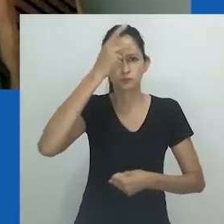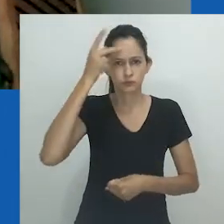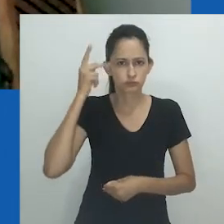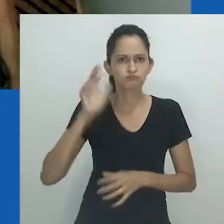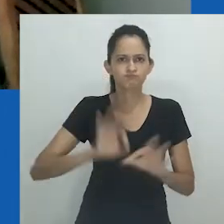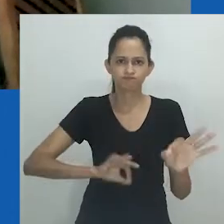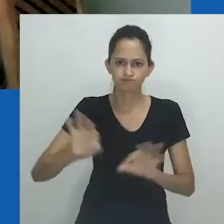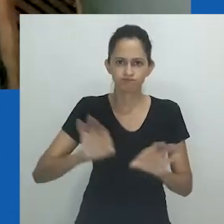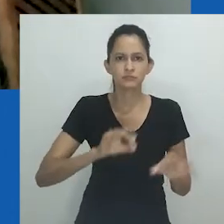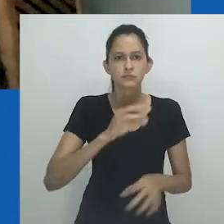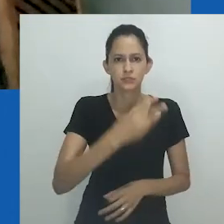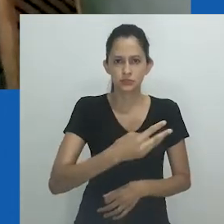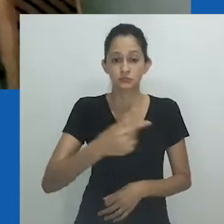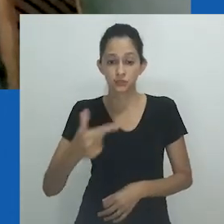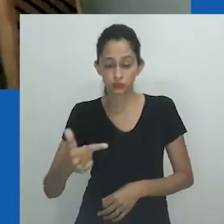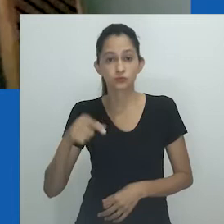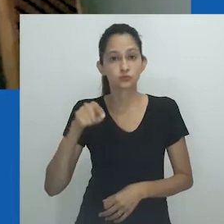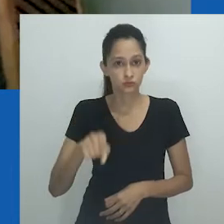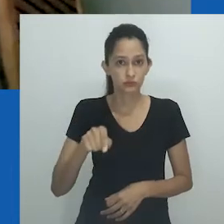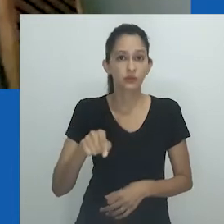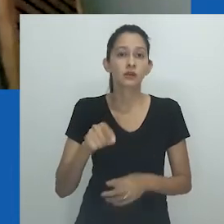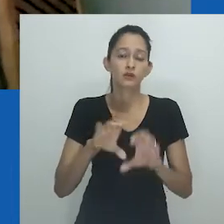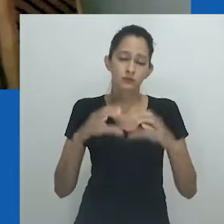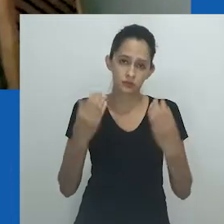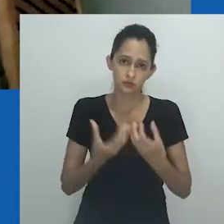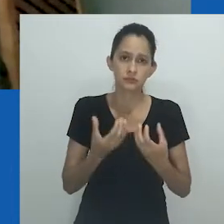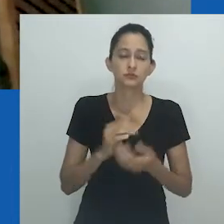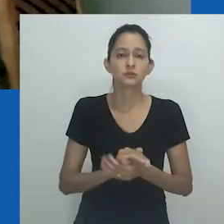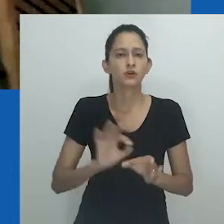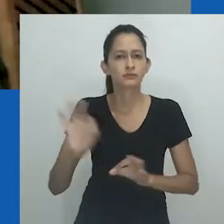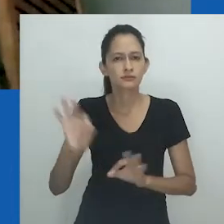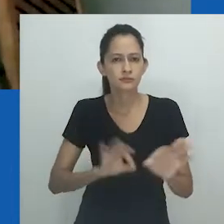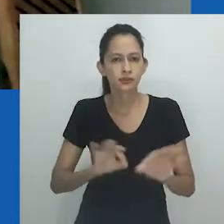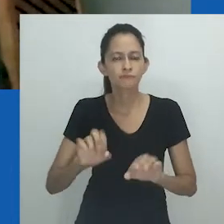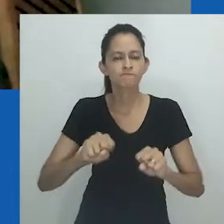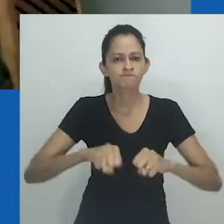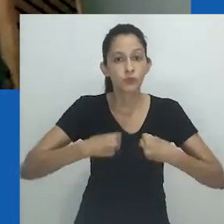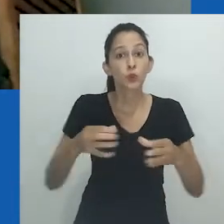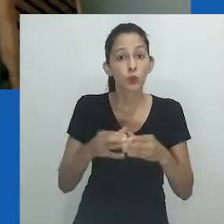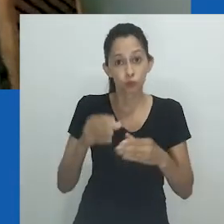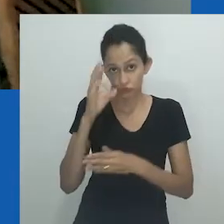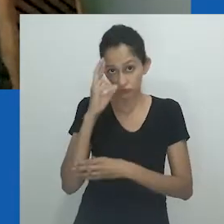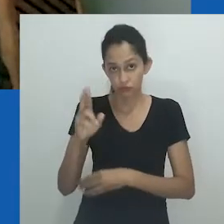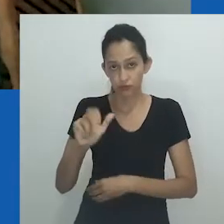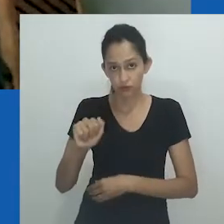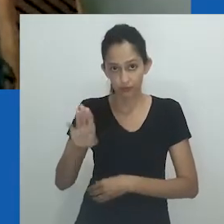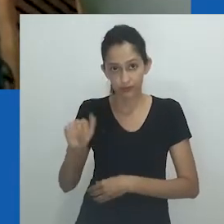da Comissão de Organização da 32ª RBA e da diretoria da ABA para realizar o congresso num momento em que,